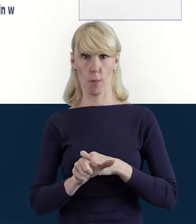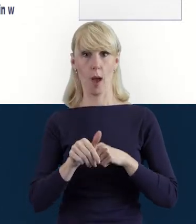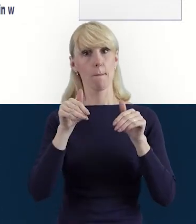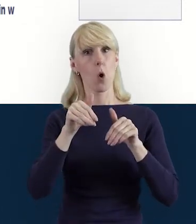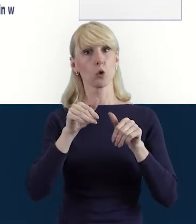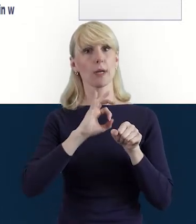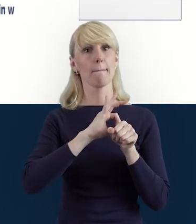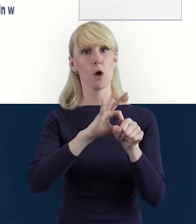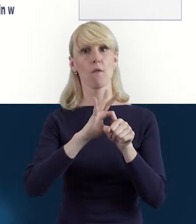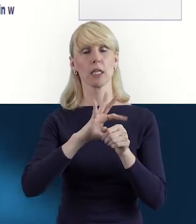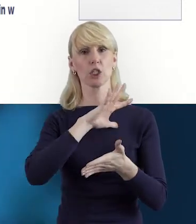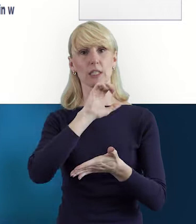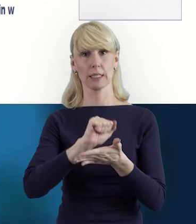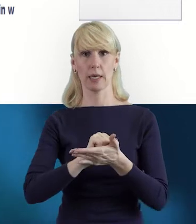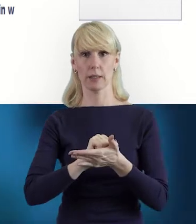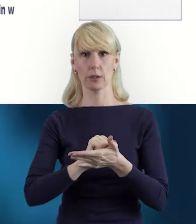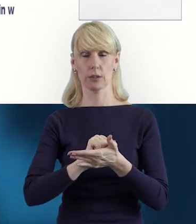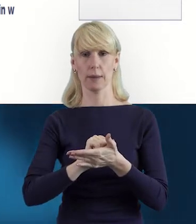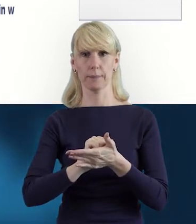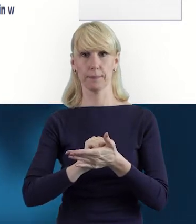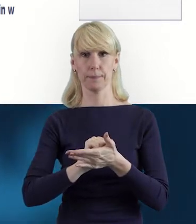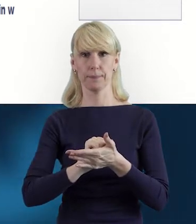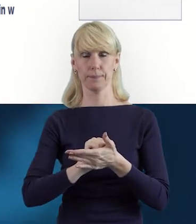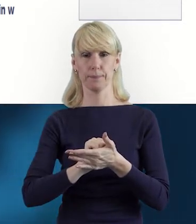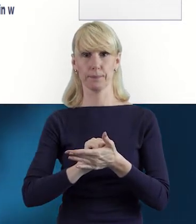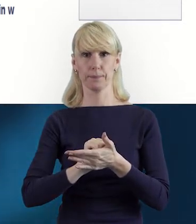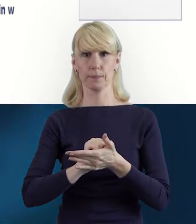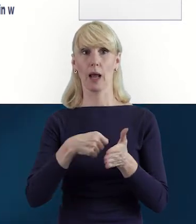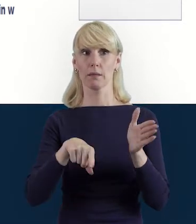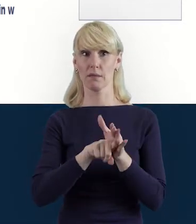na przykład z informatyki dla uczniów.